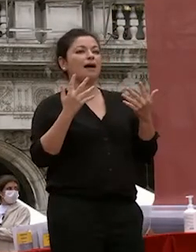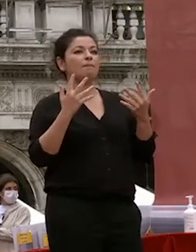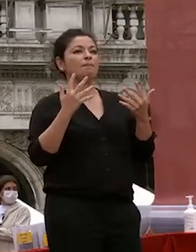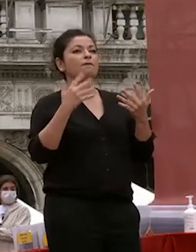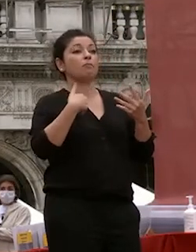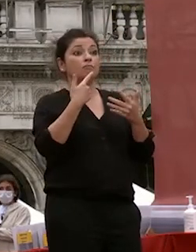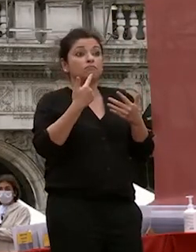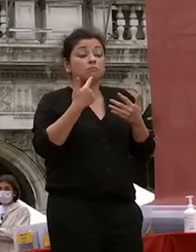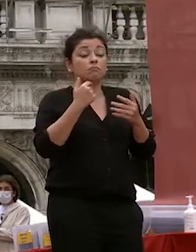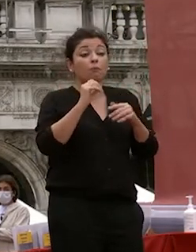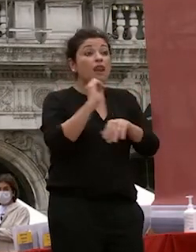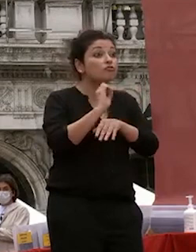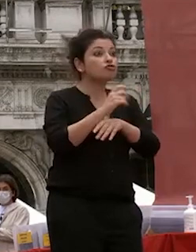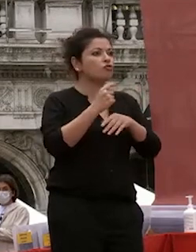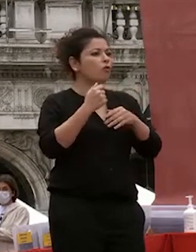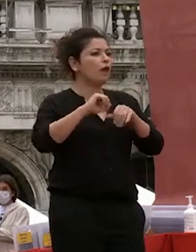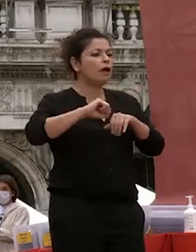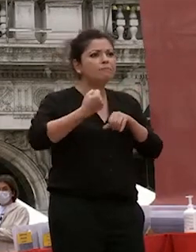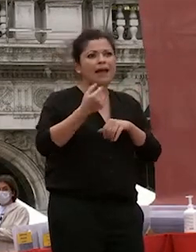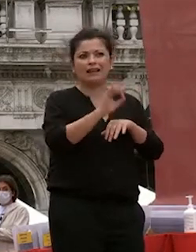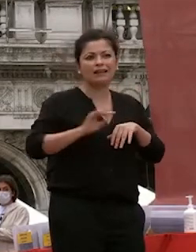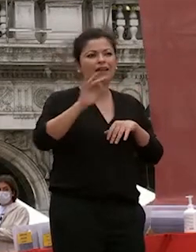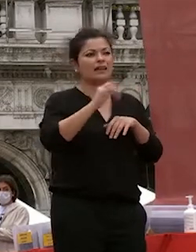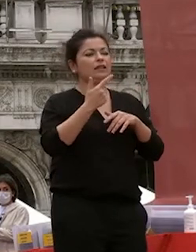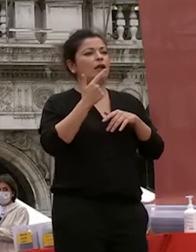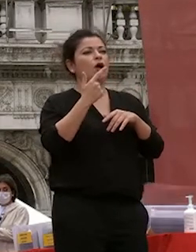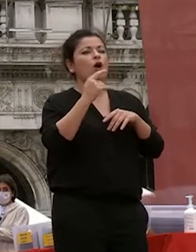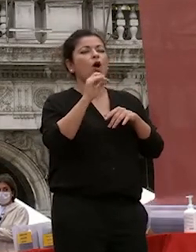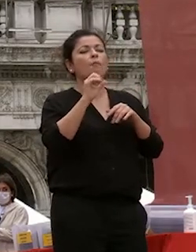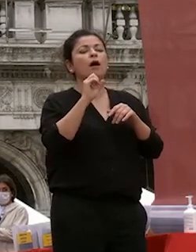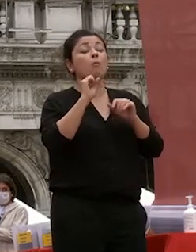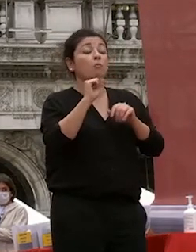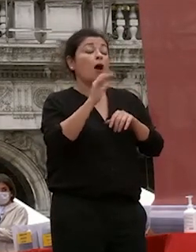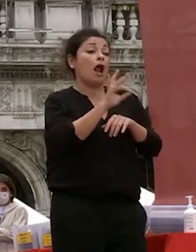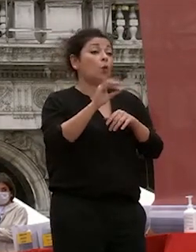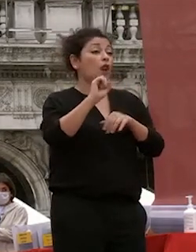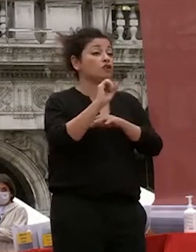o perdere quei pochi giorni di lezione che un cambio così repentino nelle